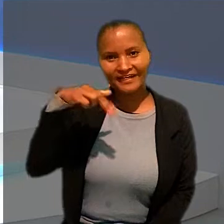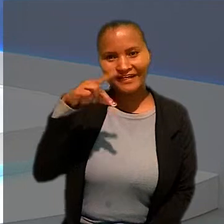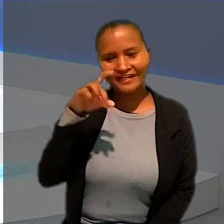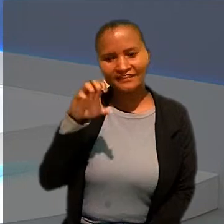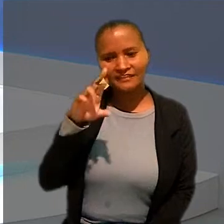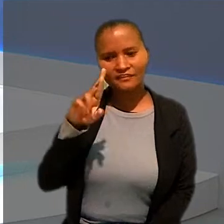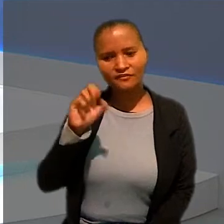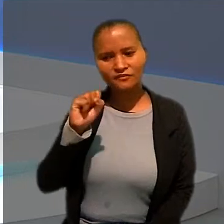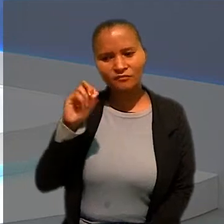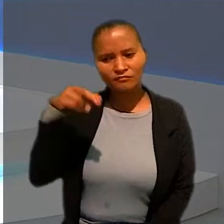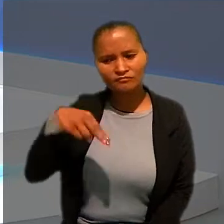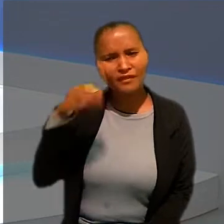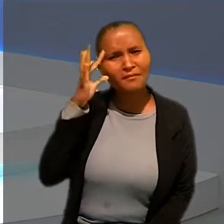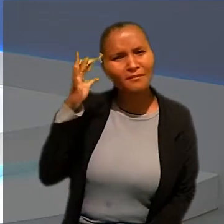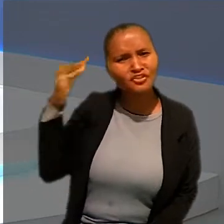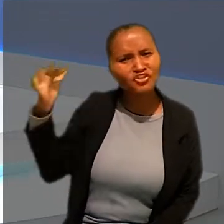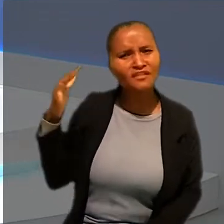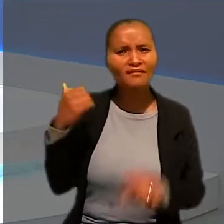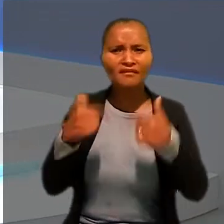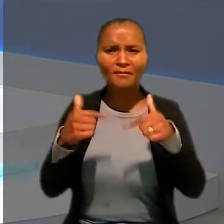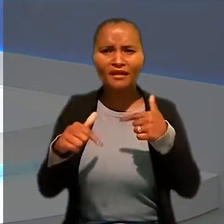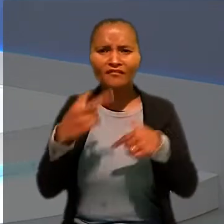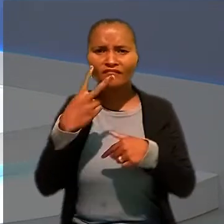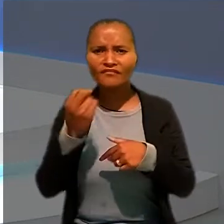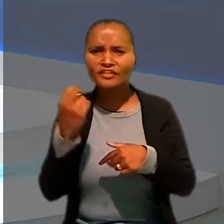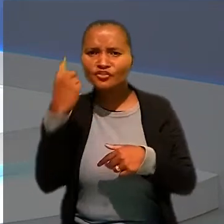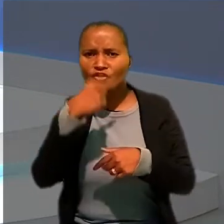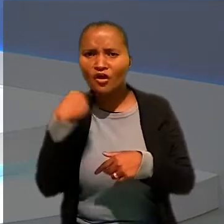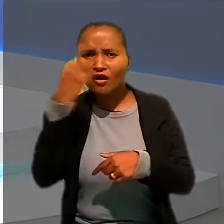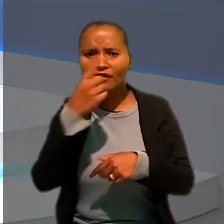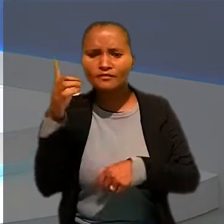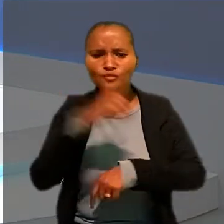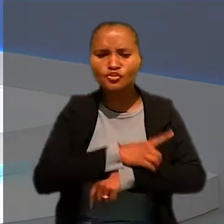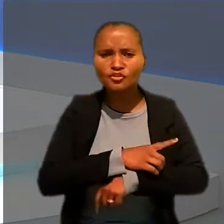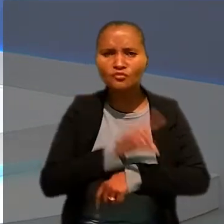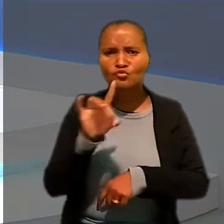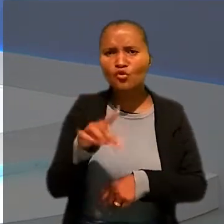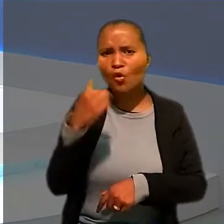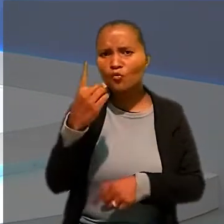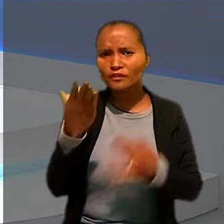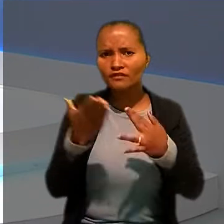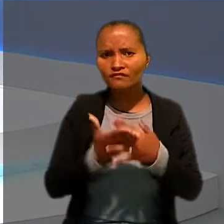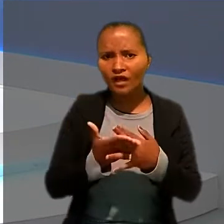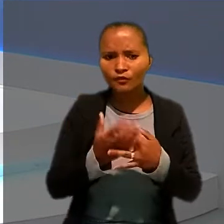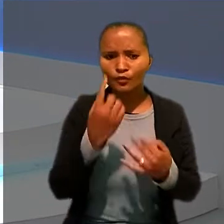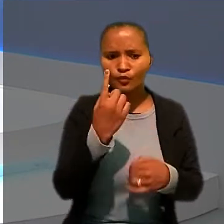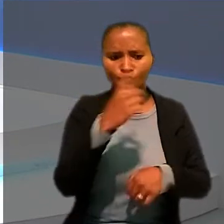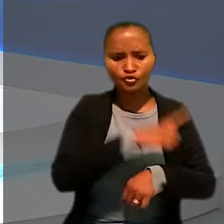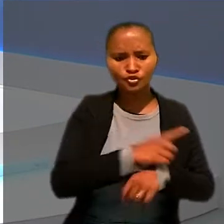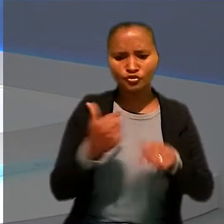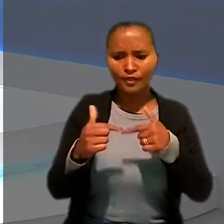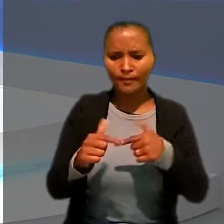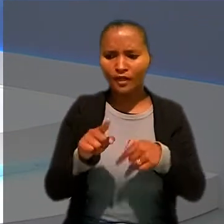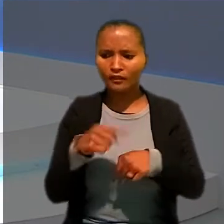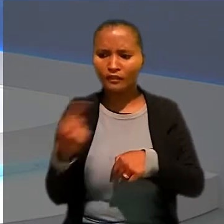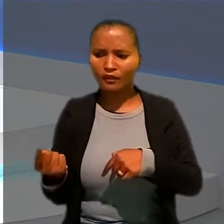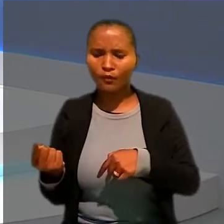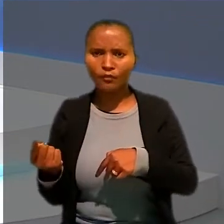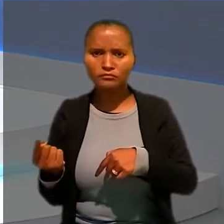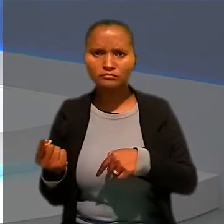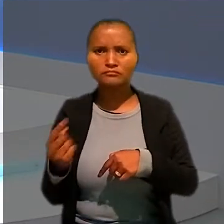Anderson, imagina só trabalhar 20 horas por dia com apenas um intervalo entre um dia de trabalho e outro de quatro horas.